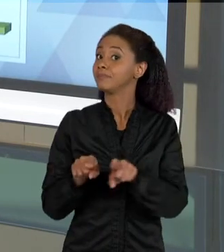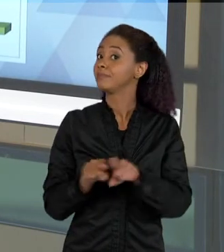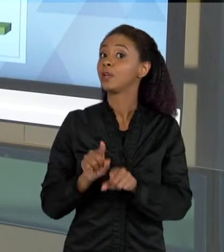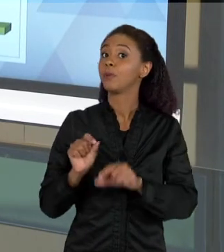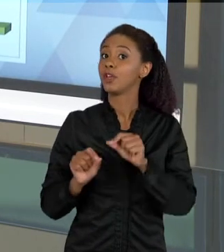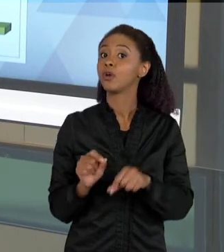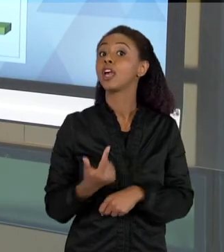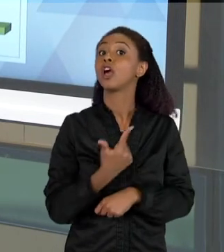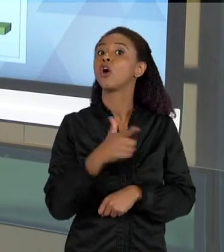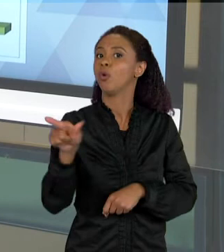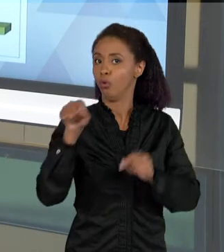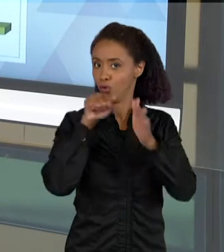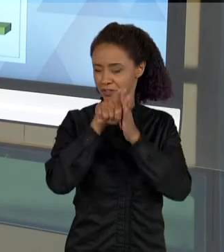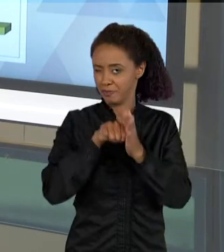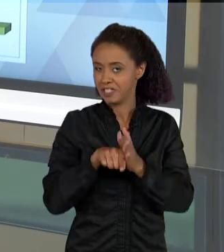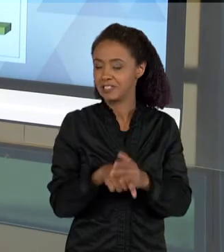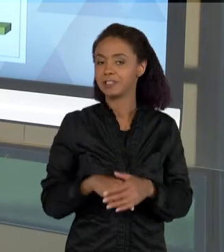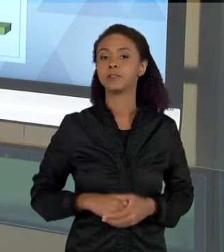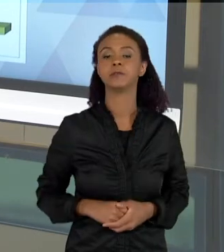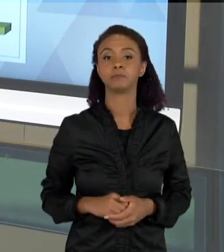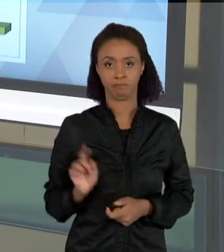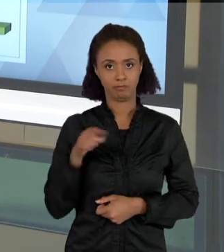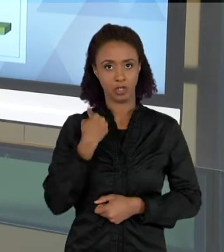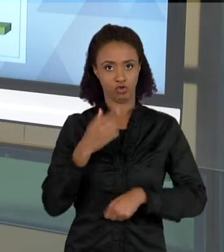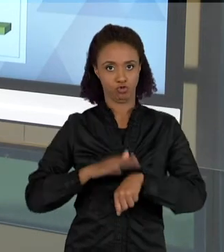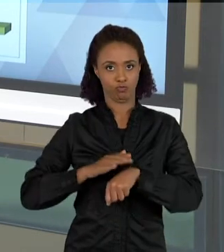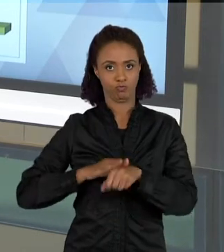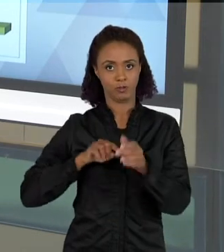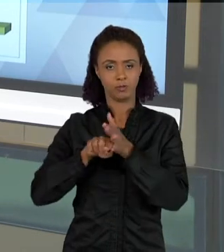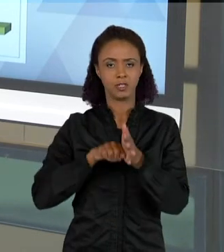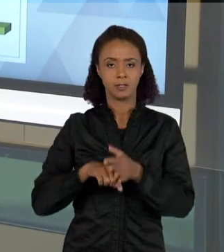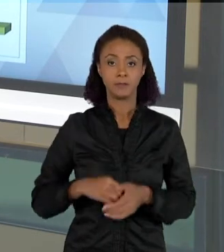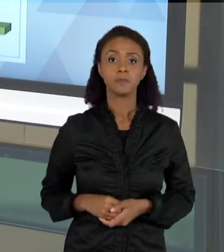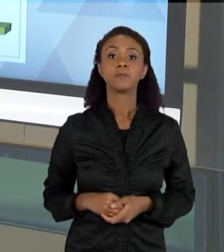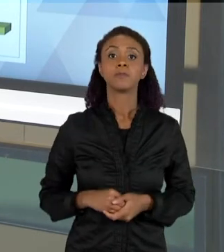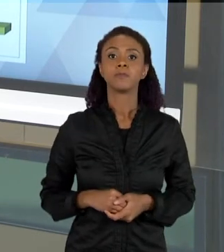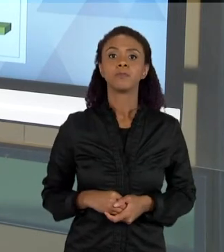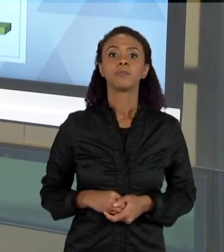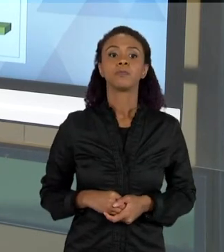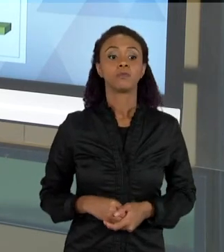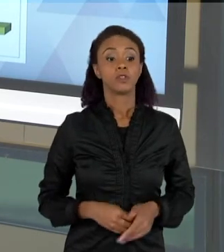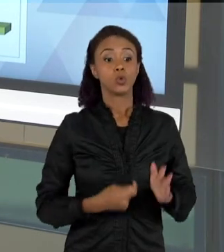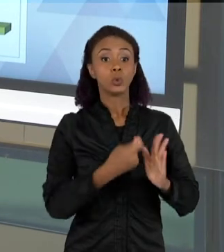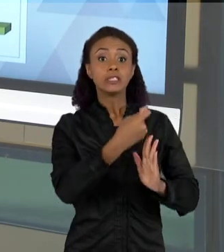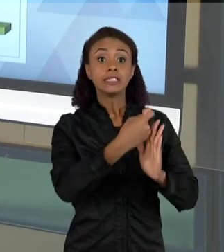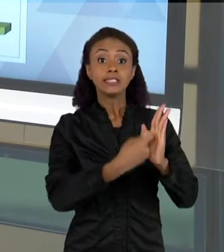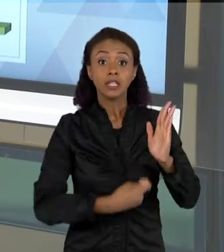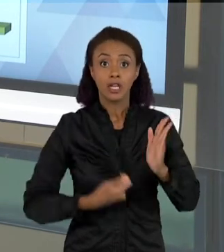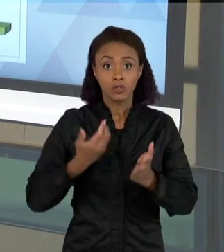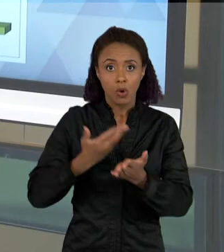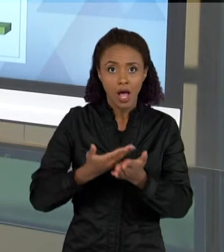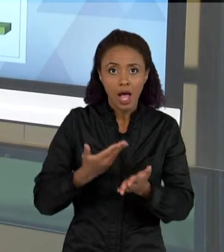FIZEMOS QUE VEM MOSTRANDO COMO QUE O DESENVOLVIMENTO DOS TEXTOS DENTRO DE UMA AULA, VAI MUDANDO O GRAU DE